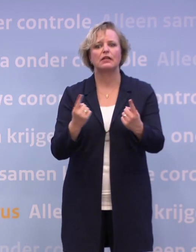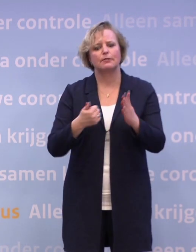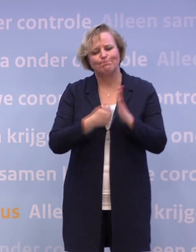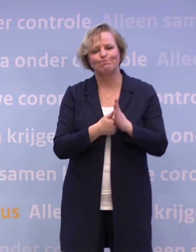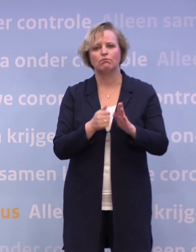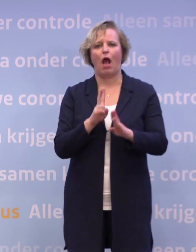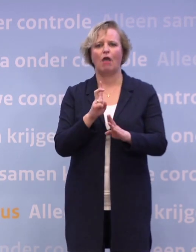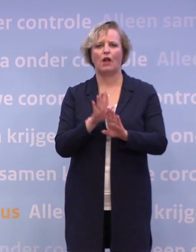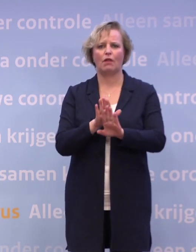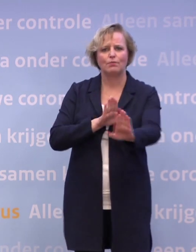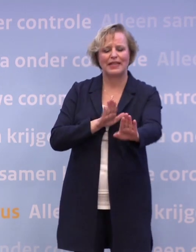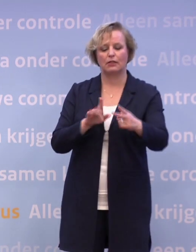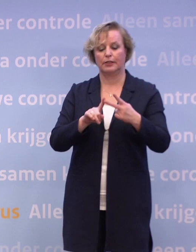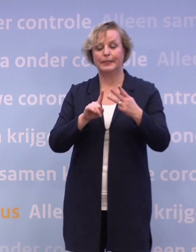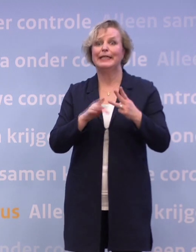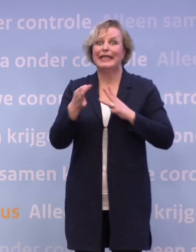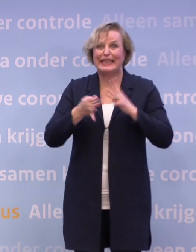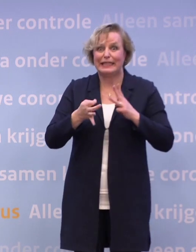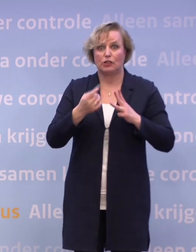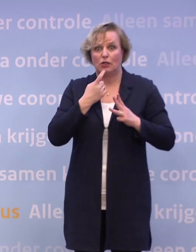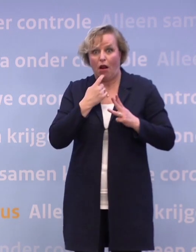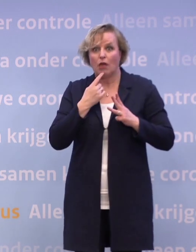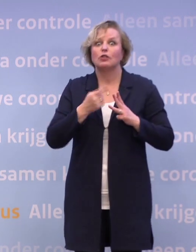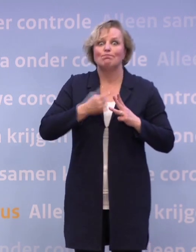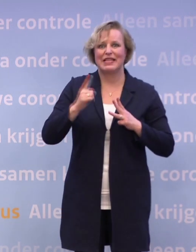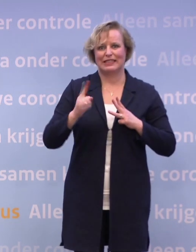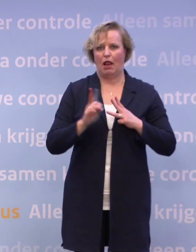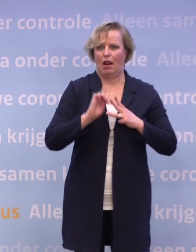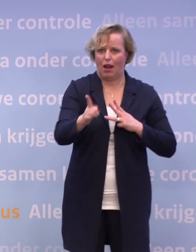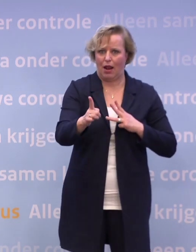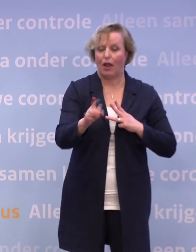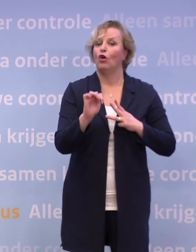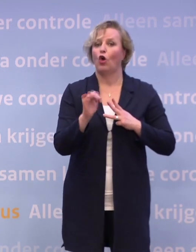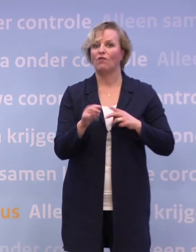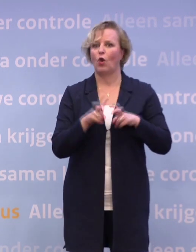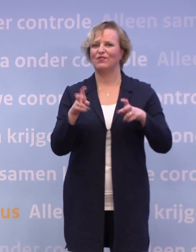...nog sneller ons te laten testen bij klachten... ...al die dingen te doen waarmee het virus geen plezierige toekomst heeft...